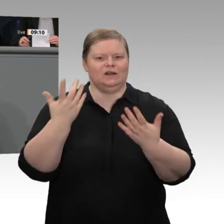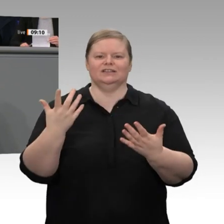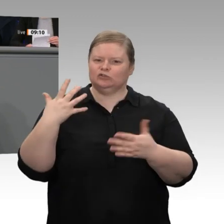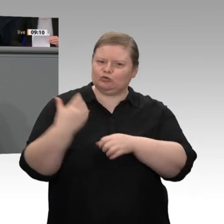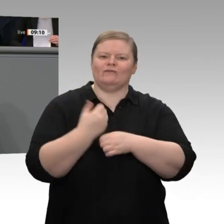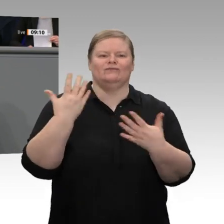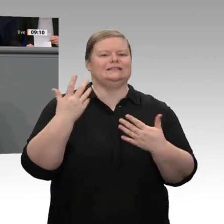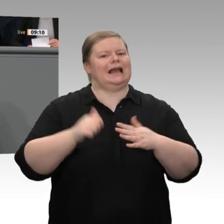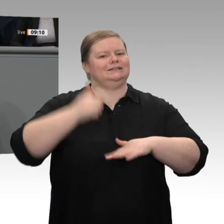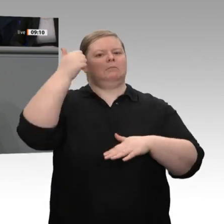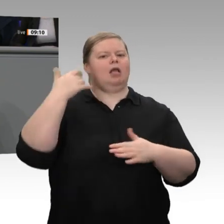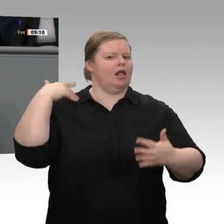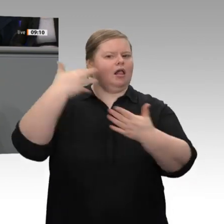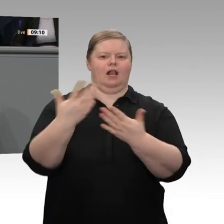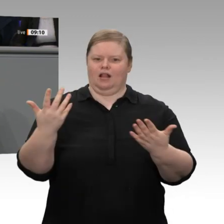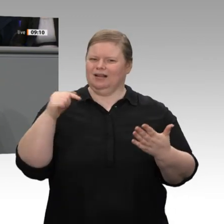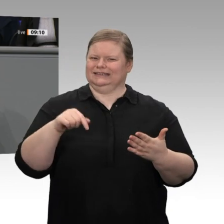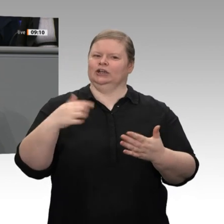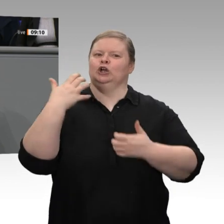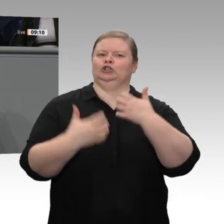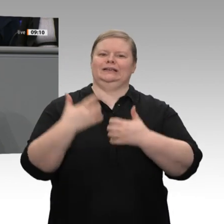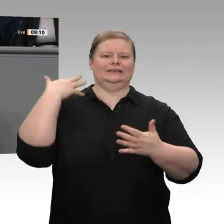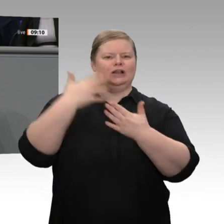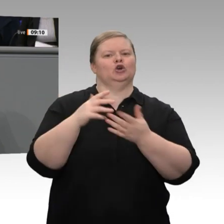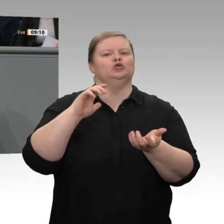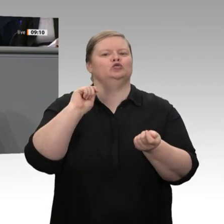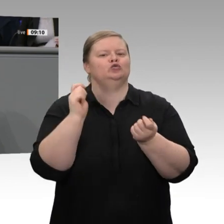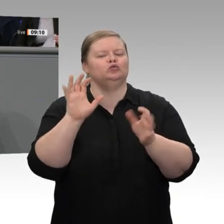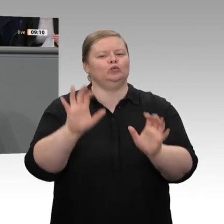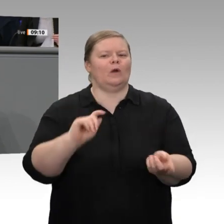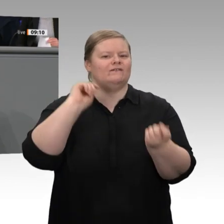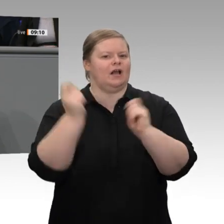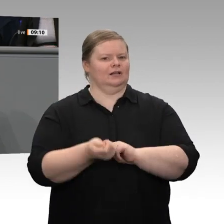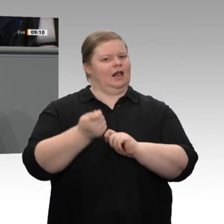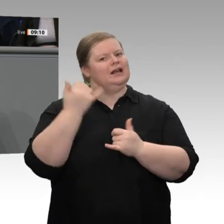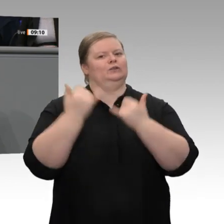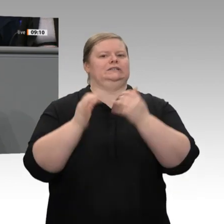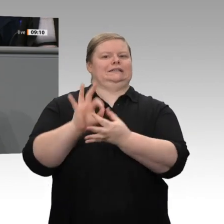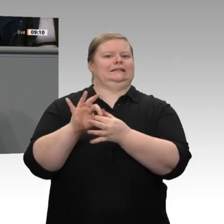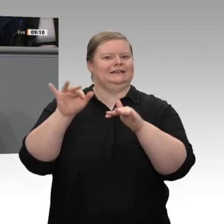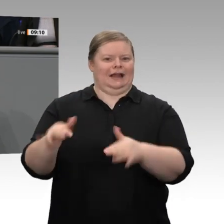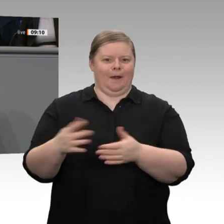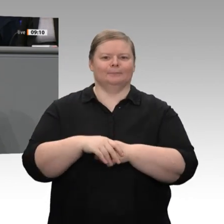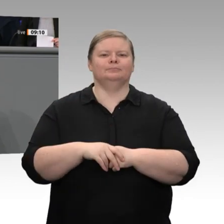Strukturwandels in unserer Industrie, anders als bei früheren Gelegenheiten in den 60er- und 70er-Jahren -,